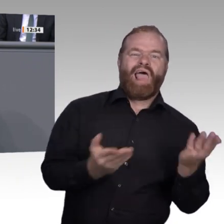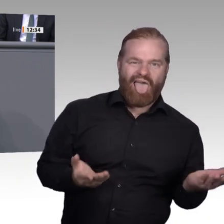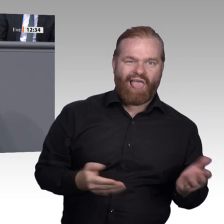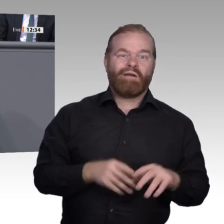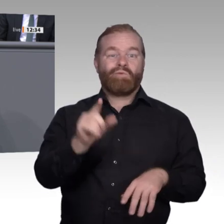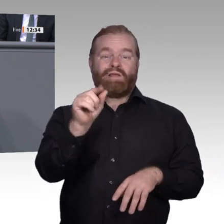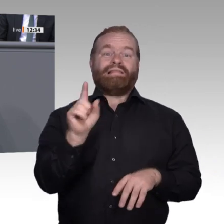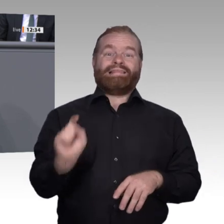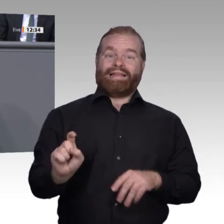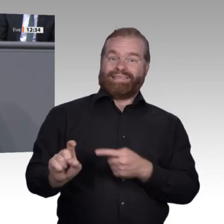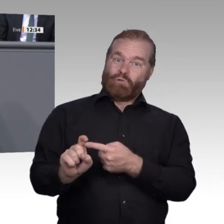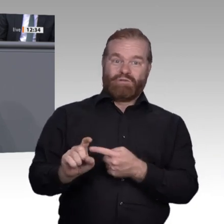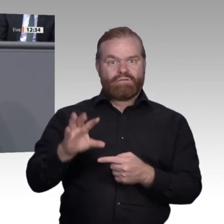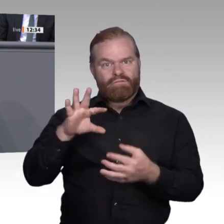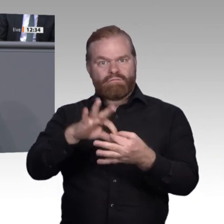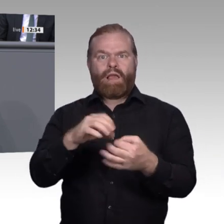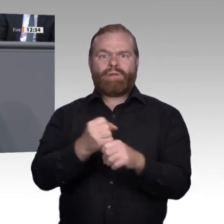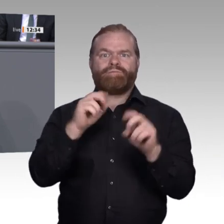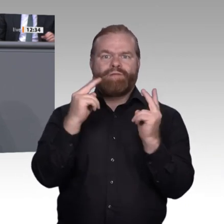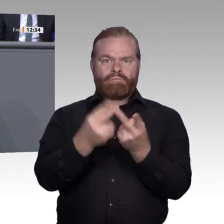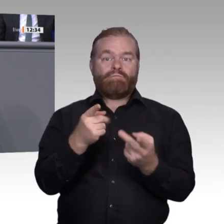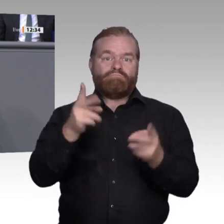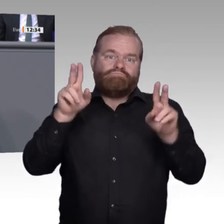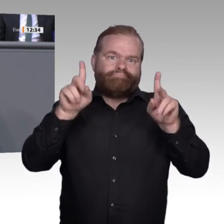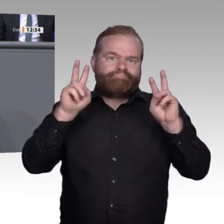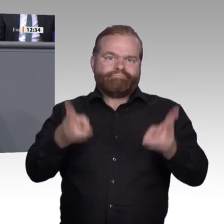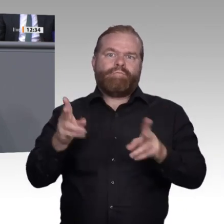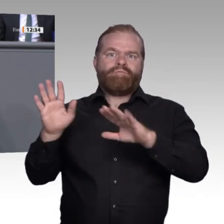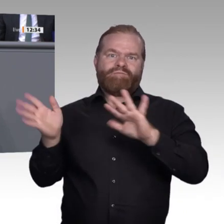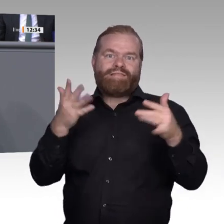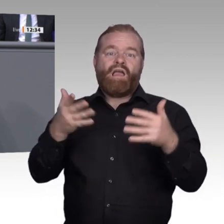späte Mehrheiten und am Ende 16 Prozent Nachzügler. Das ist normal. Wenn